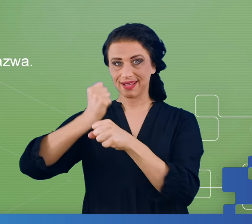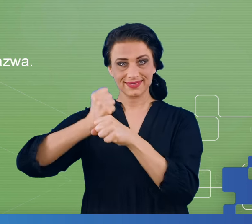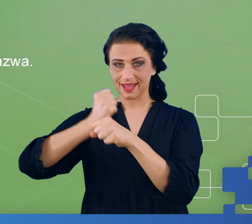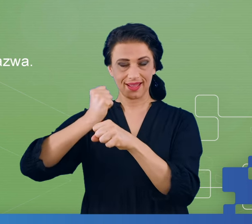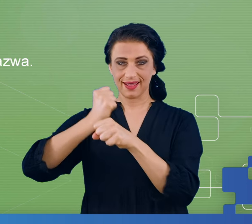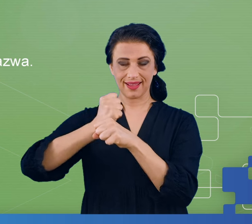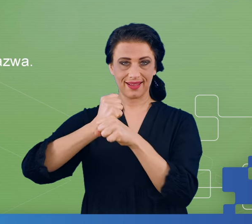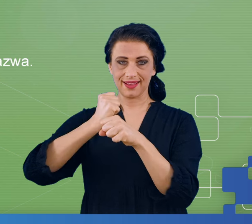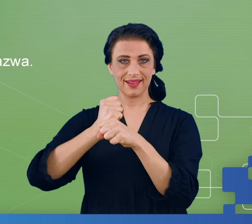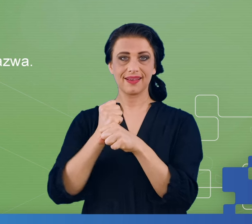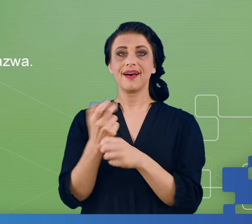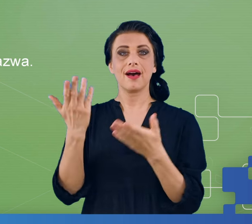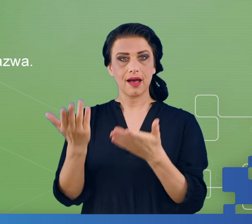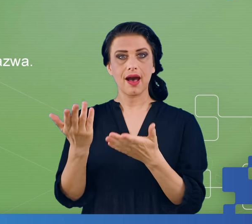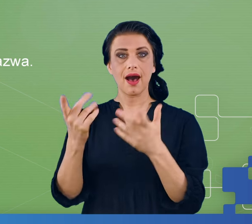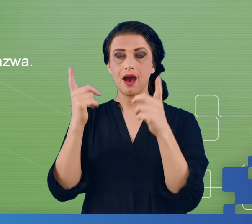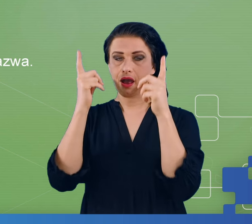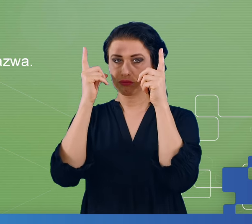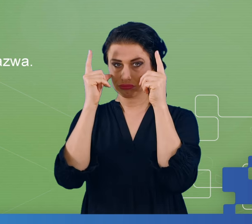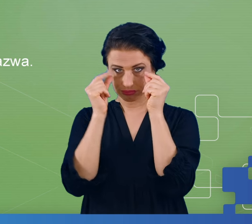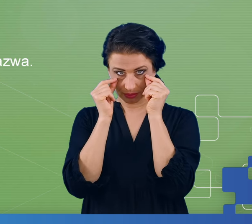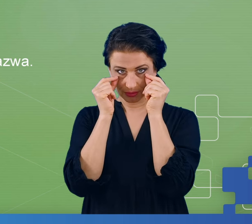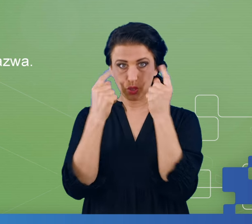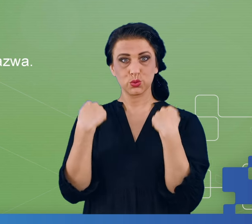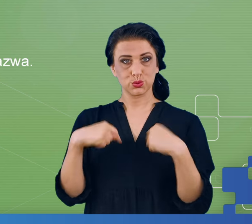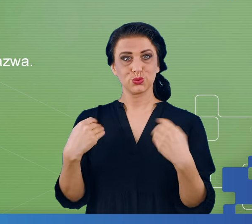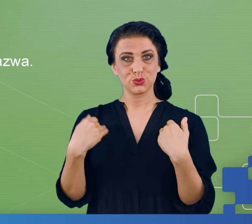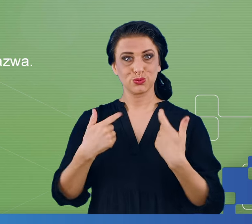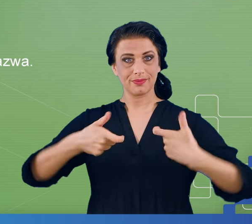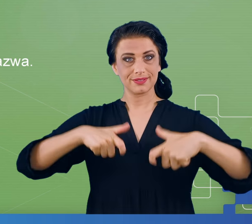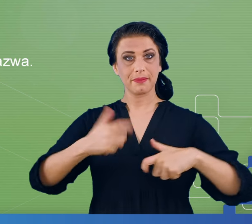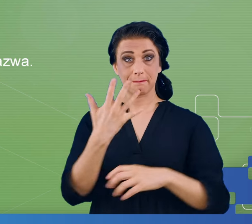w takiej fazie, gdzie z zamkniętymi oczami pacjent siedzi przez 5 minut.